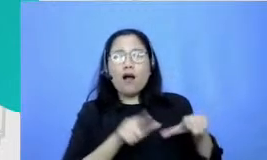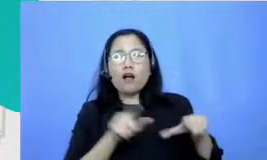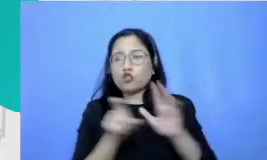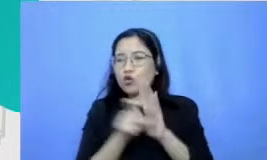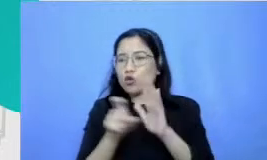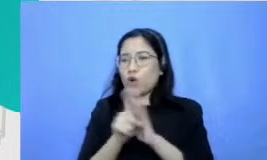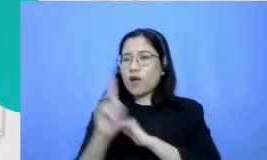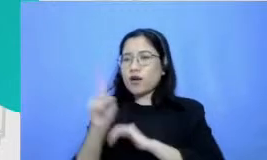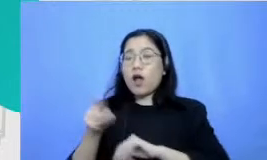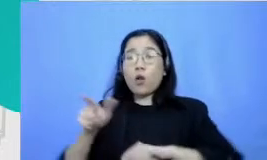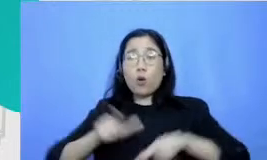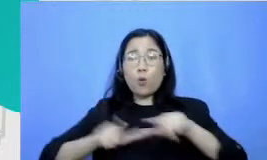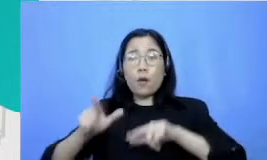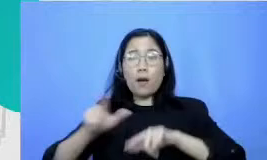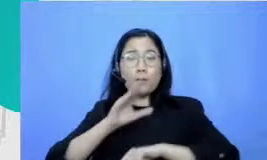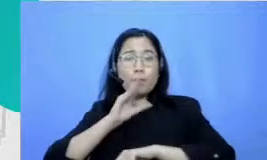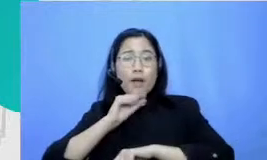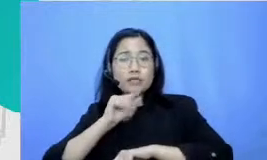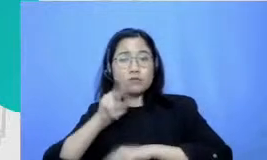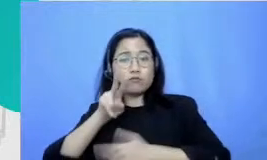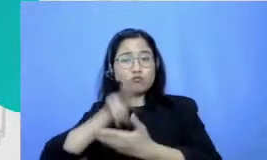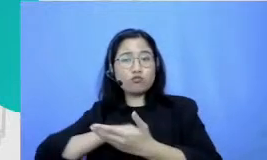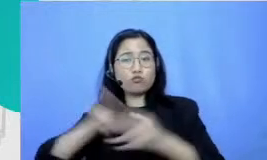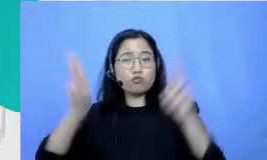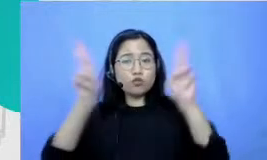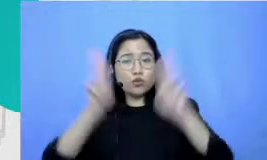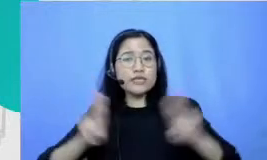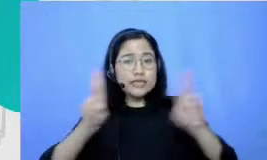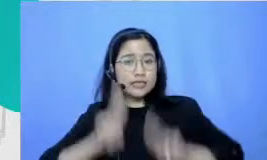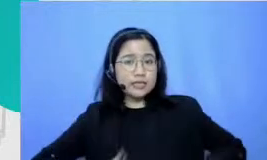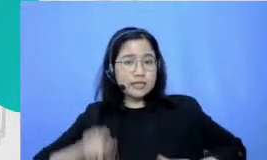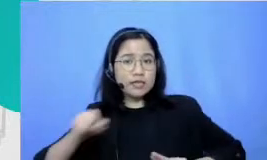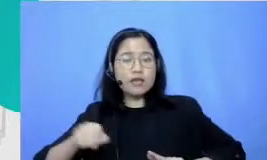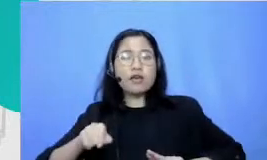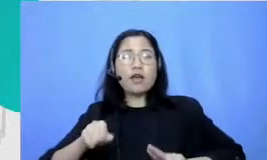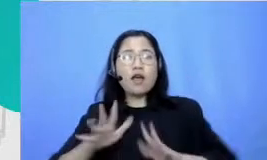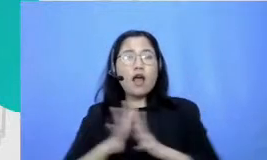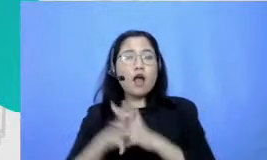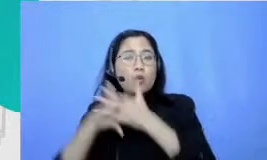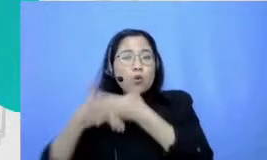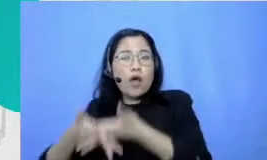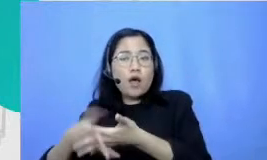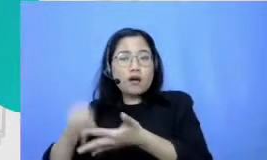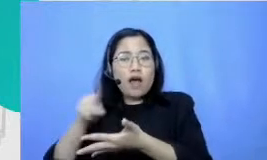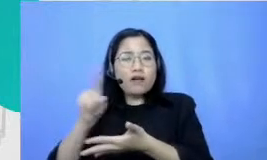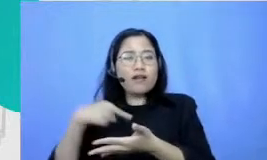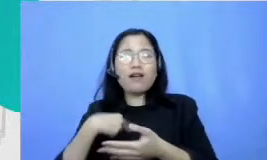ada satu momen ada lomba baca puisi saksi Alquran dan kemudian aku didaftarkan nih untuk ikut dan